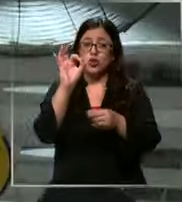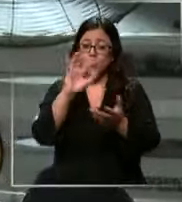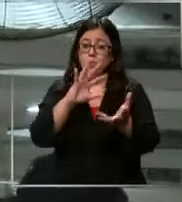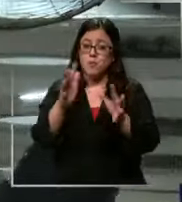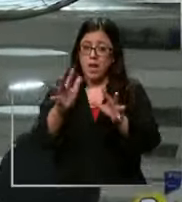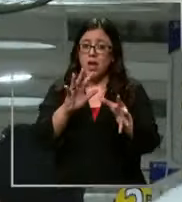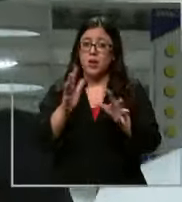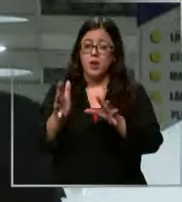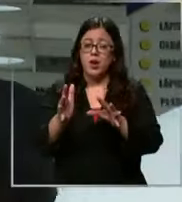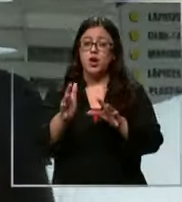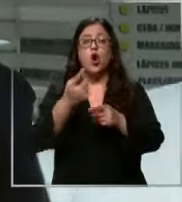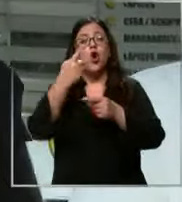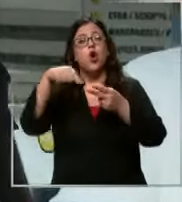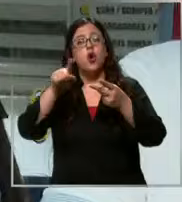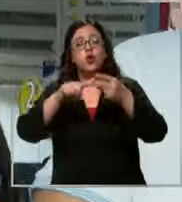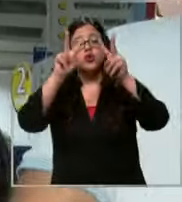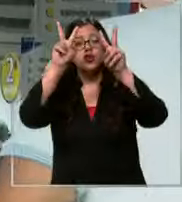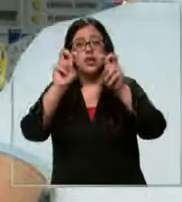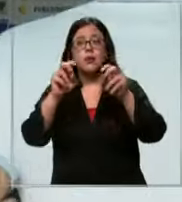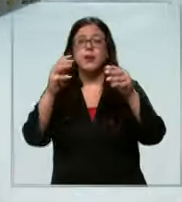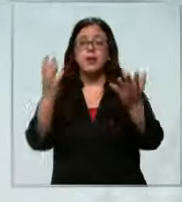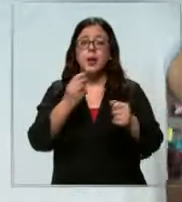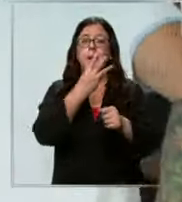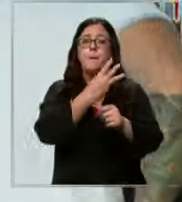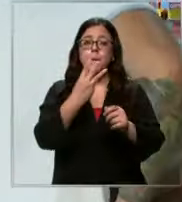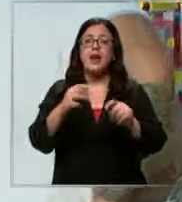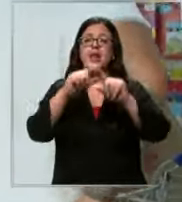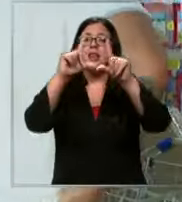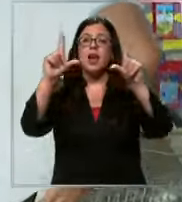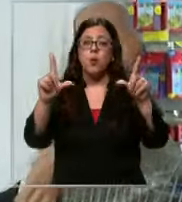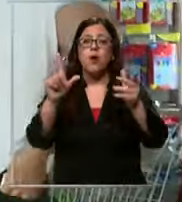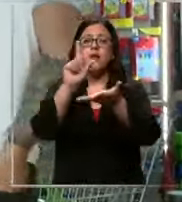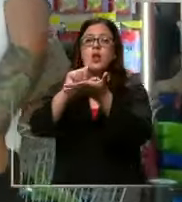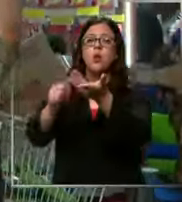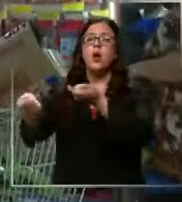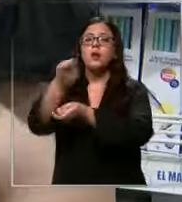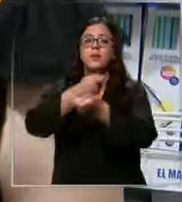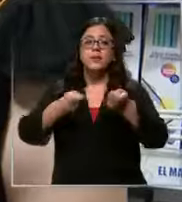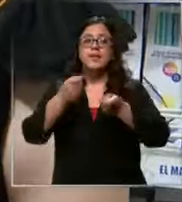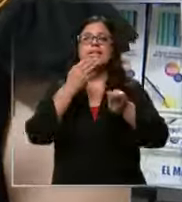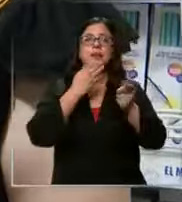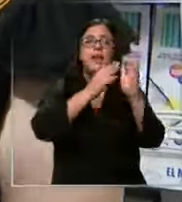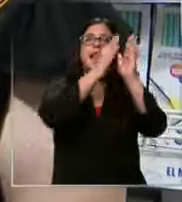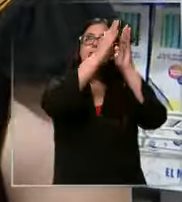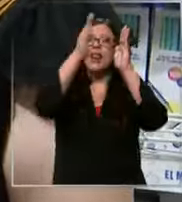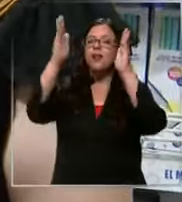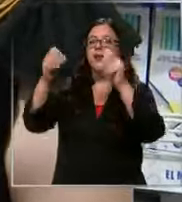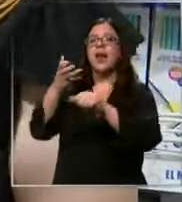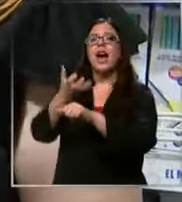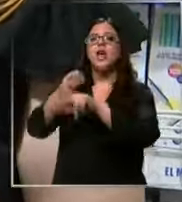y otra opción es por las páginas web de tiendas y librerías tienes una sección que se llama tu lista